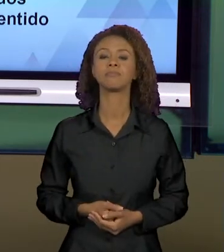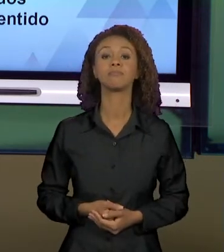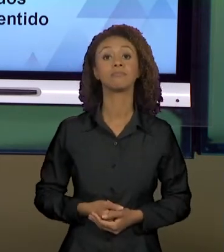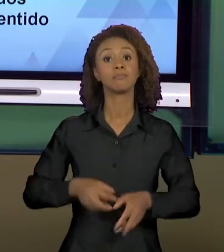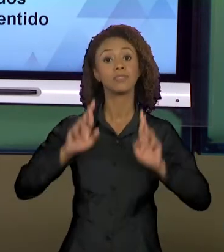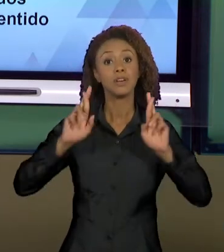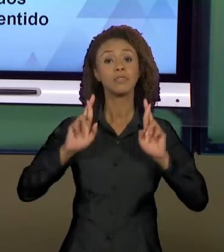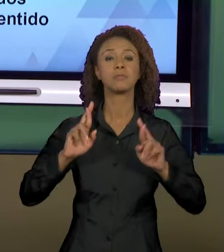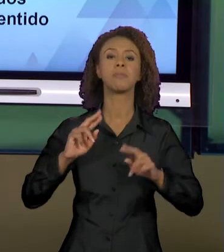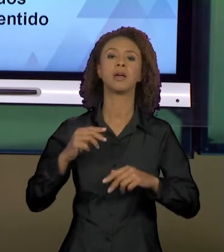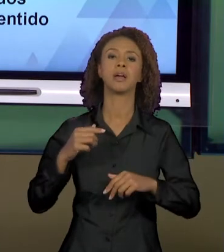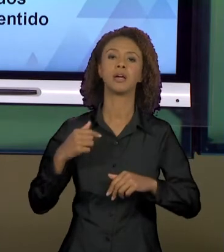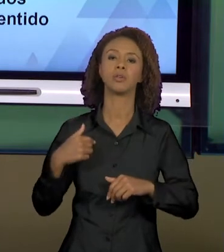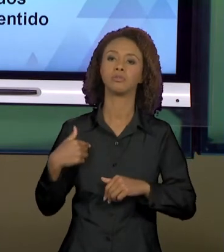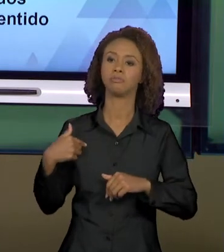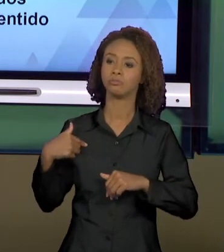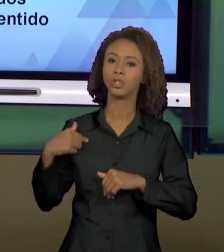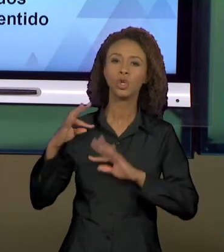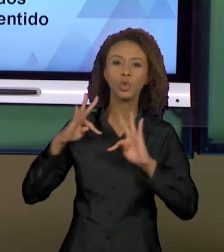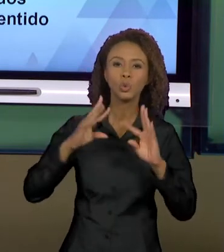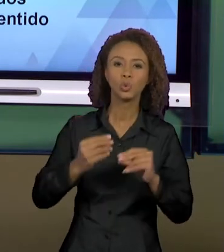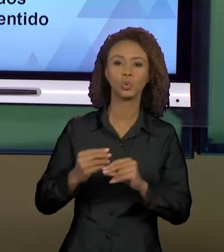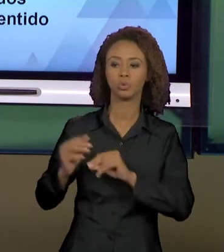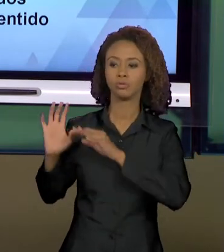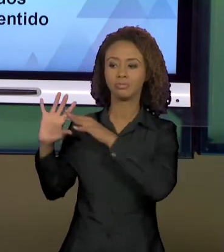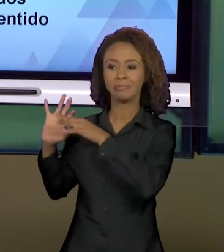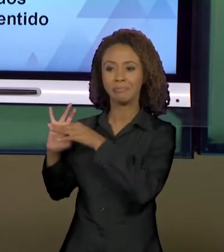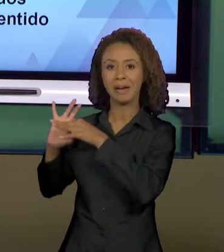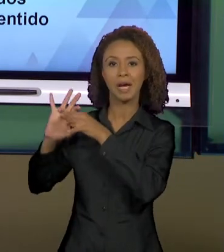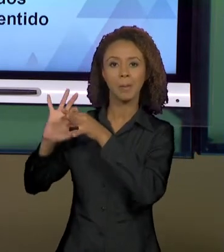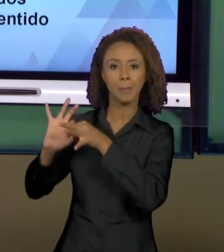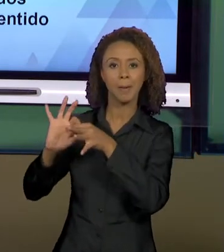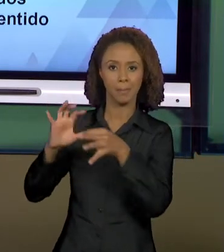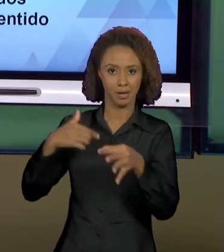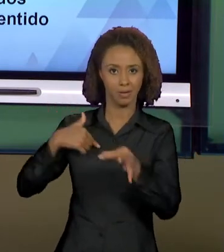PENSEI PARA VOCÊS NESSA DISCIPLINA TENHA